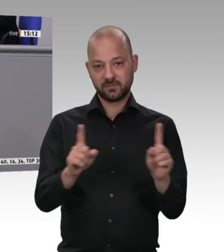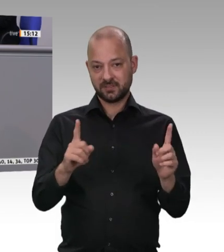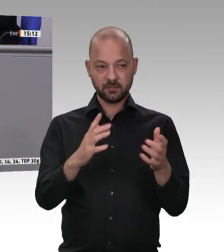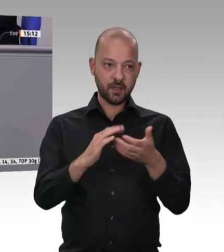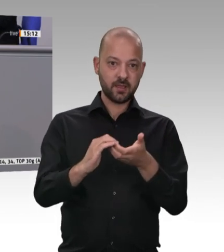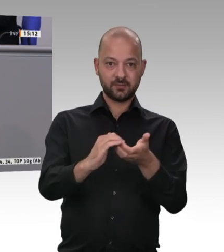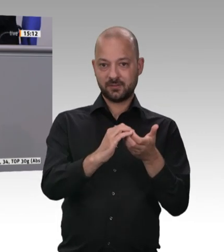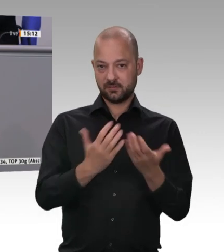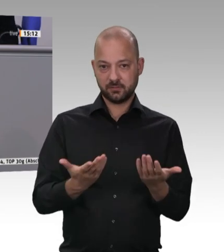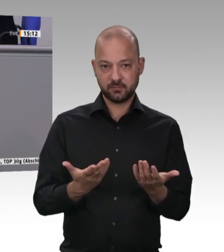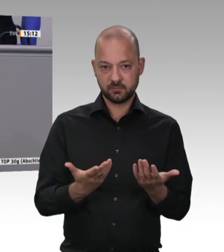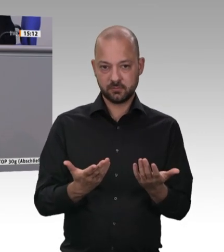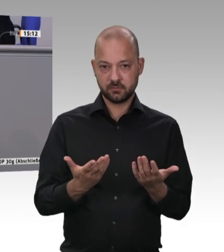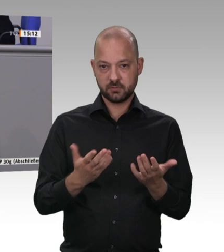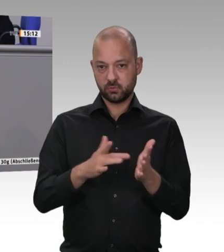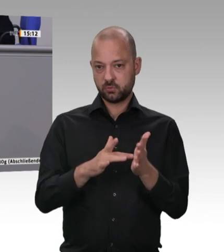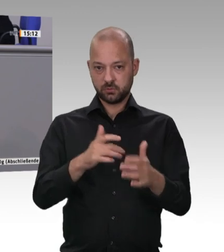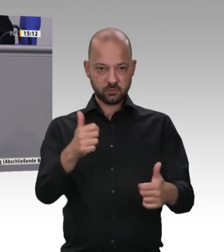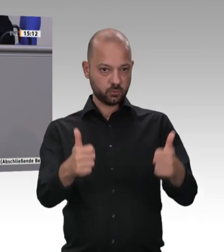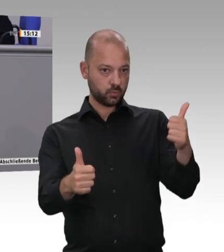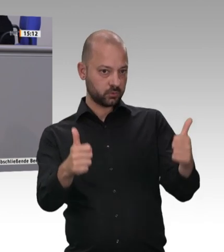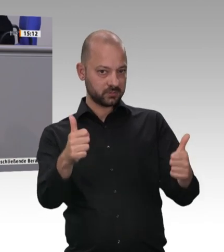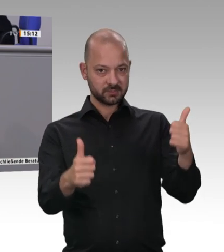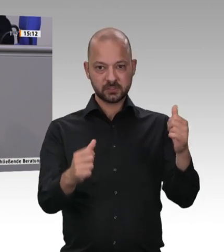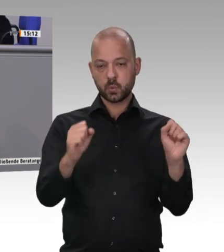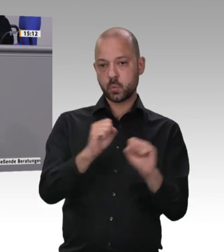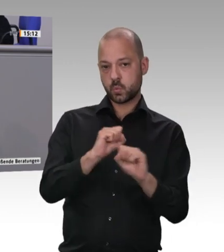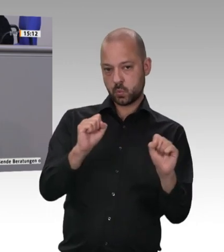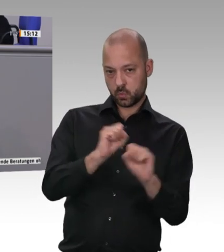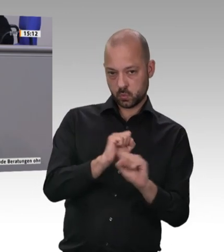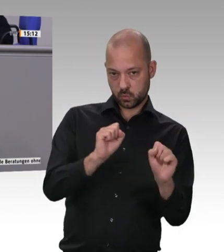Waffe, wenn der Sozialminister zusammen mit dem Land Nordrhein-Westfalen und hoffentlich